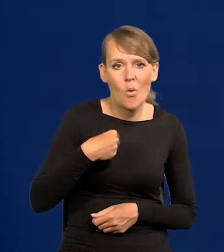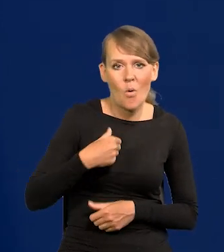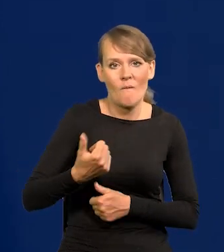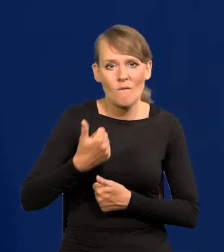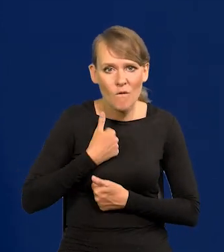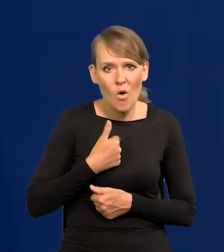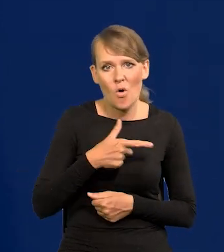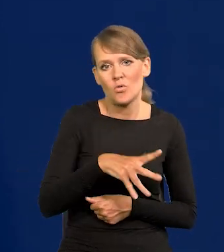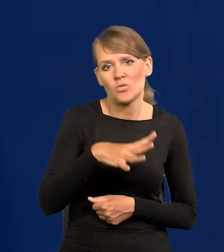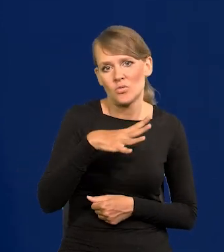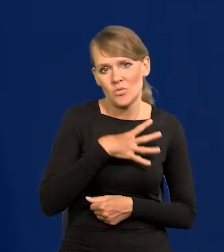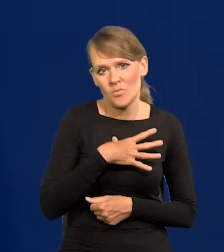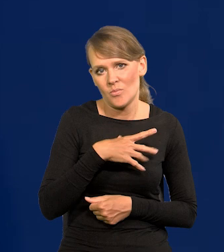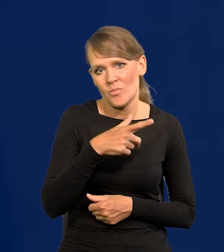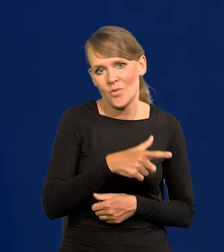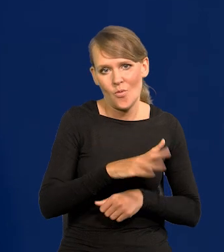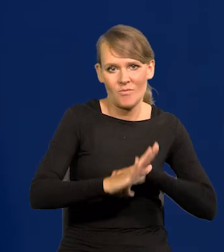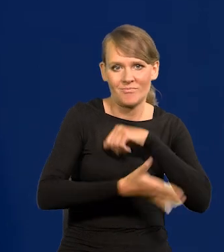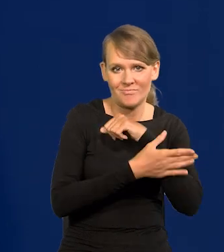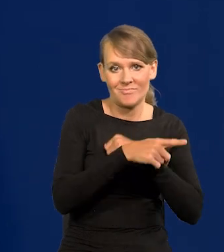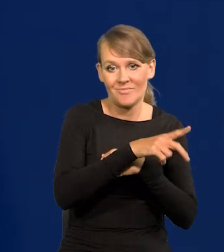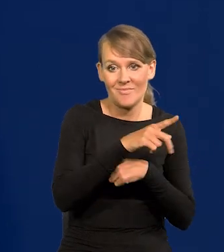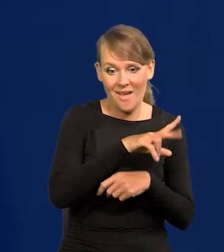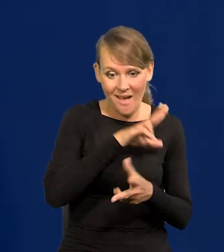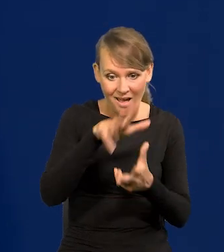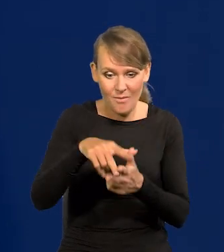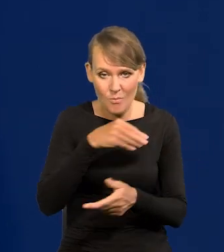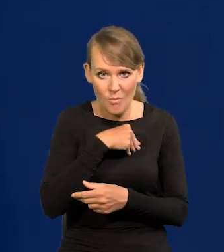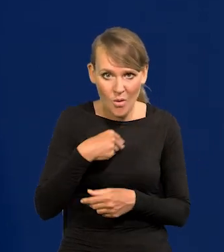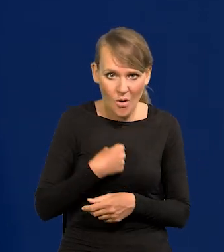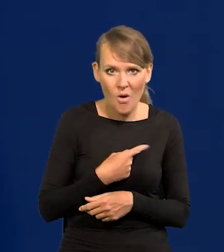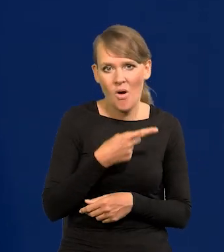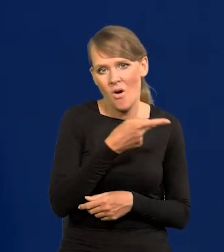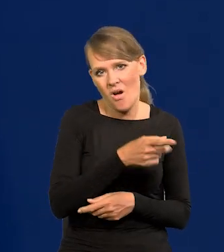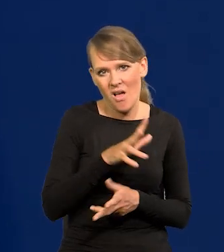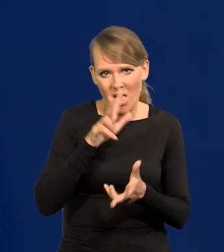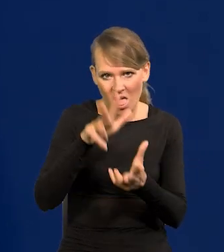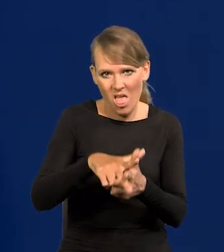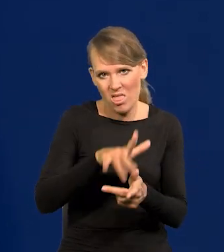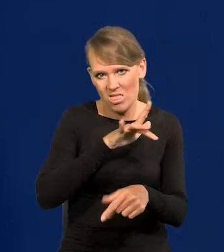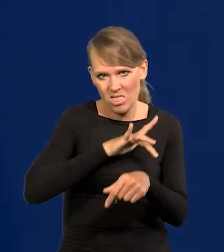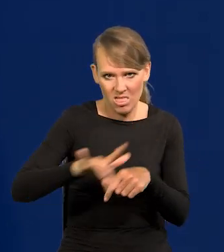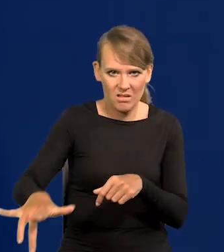który, powtarzam, do gołego Polską ziemię ogołocił ze wszystkiego.